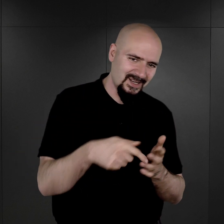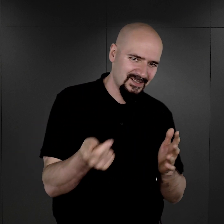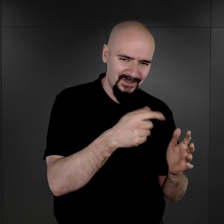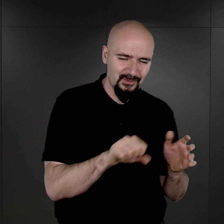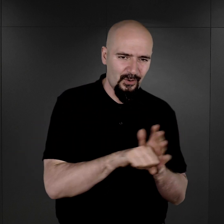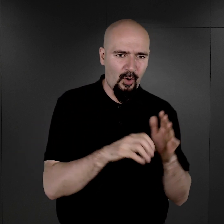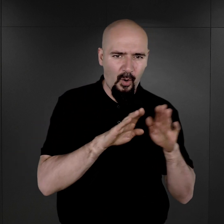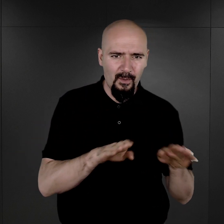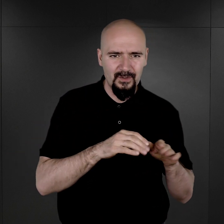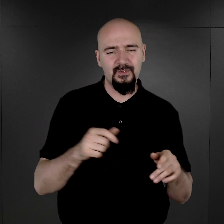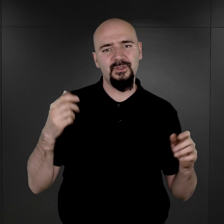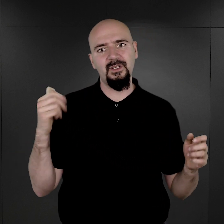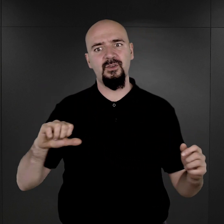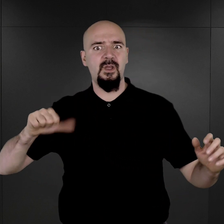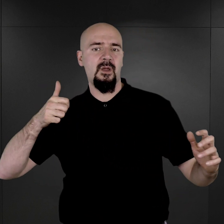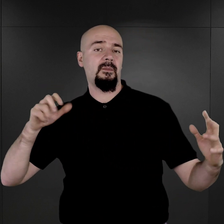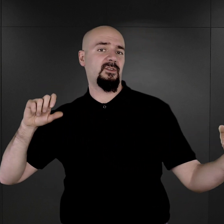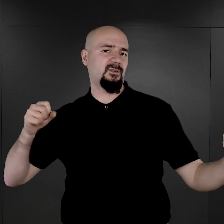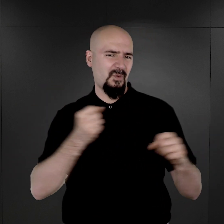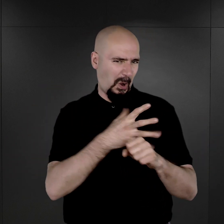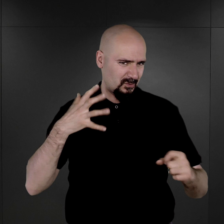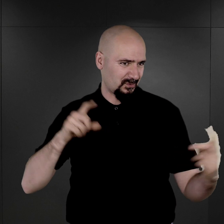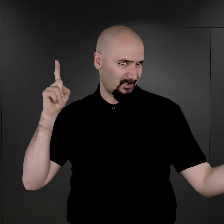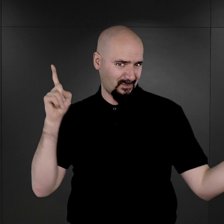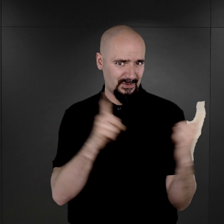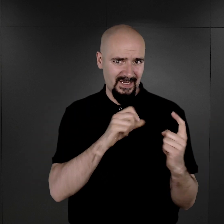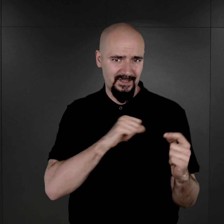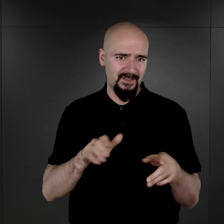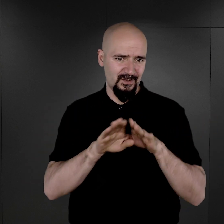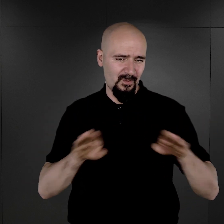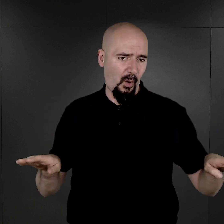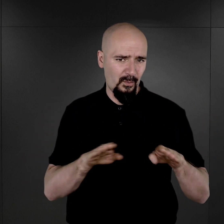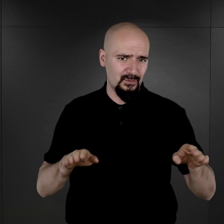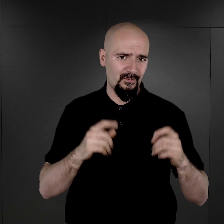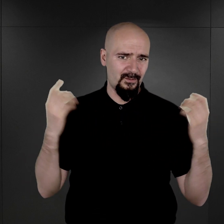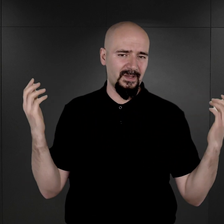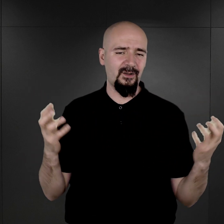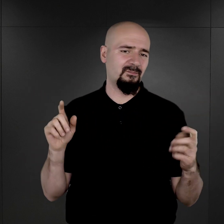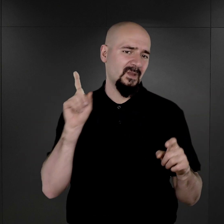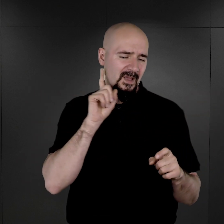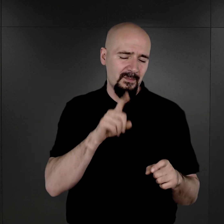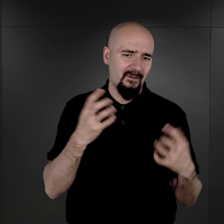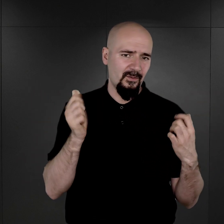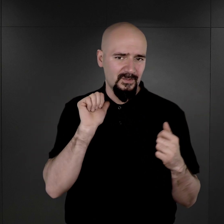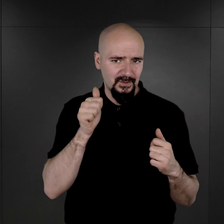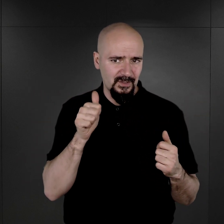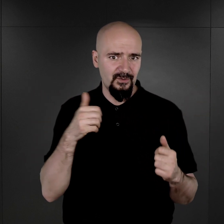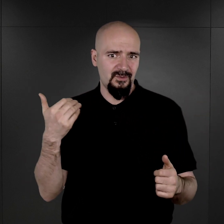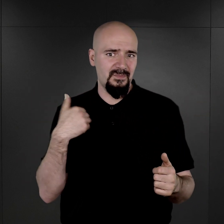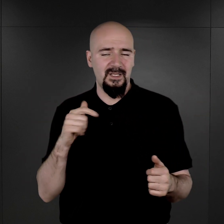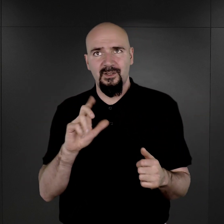czyli zderzyli się z tą brutalną rzeczywistością obozową, byli już poddani temu, co ich odczłowieczało.